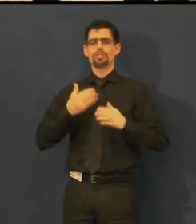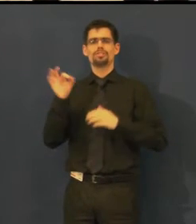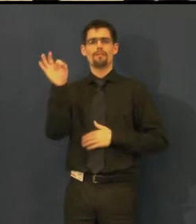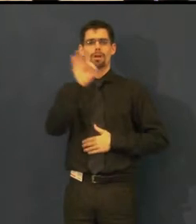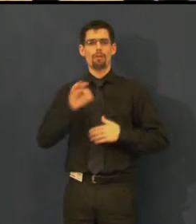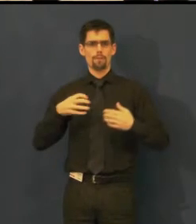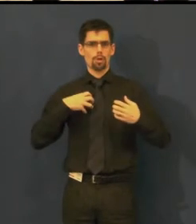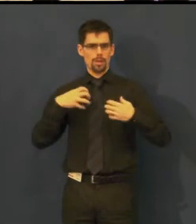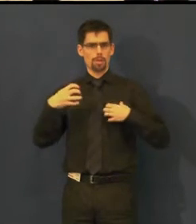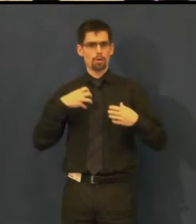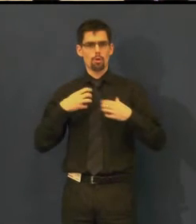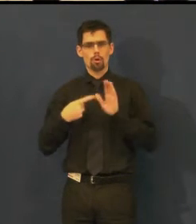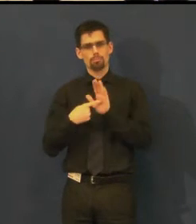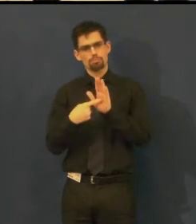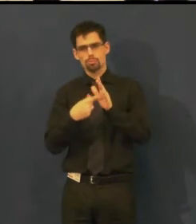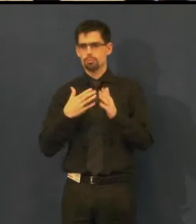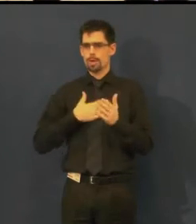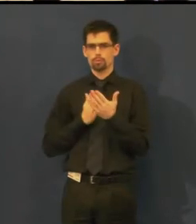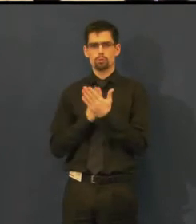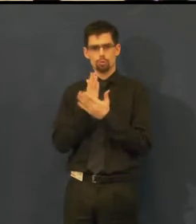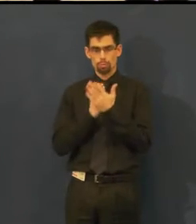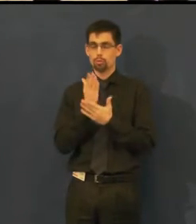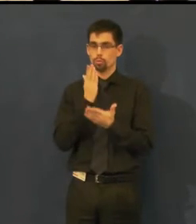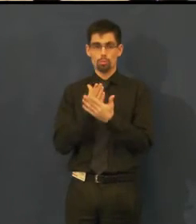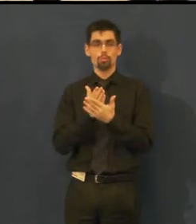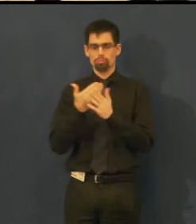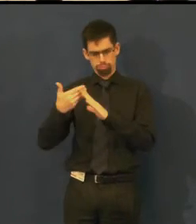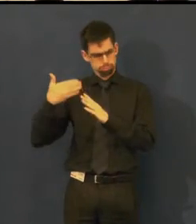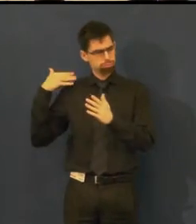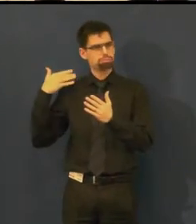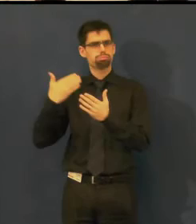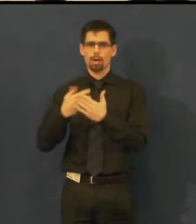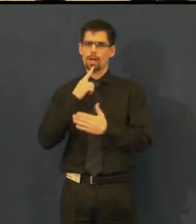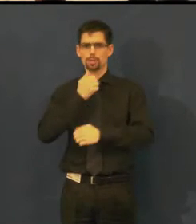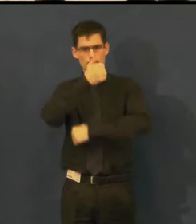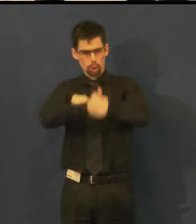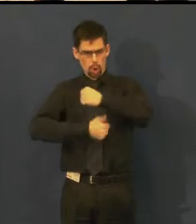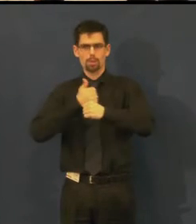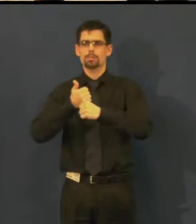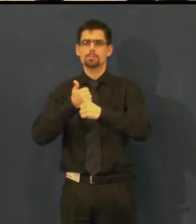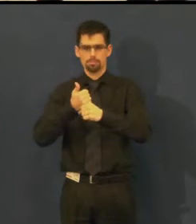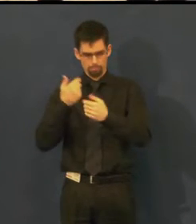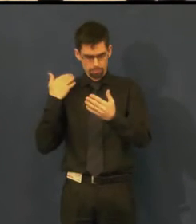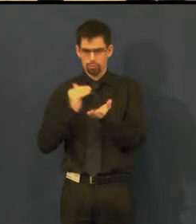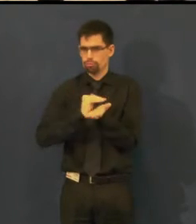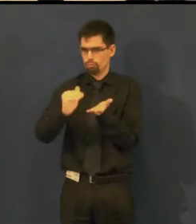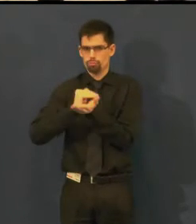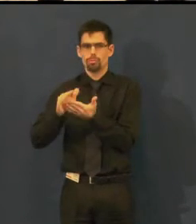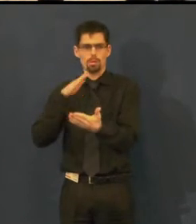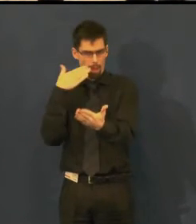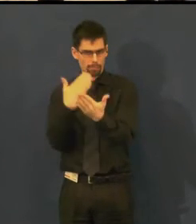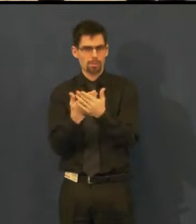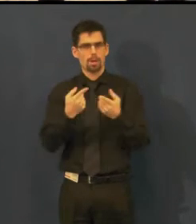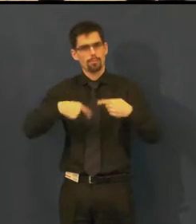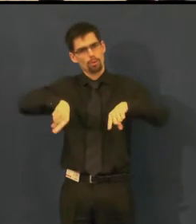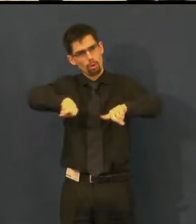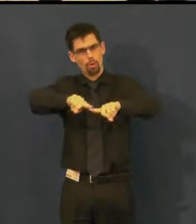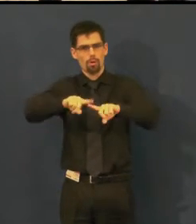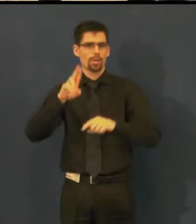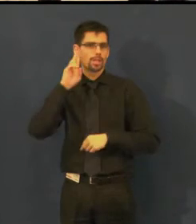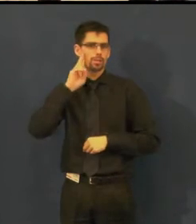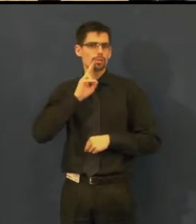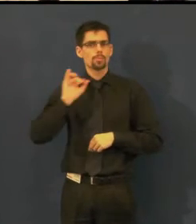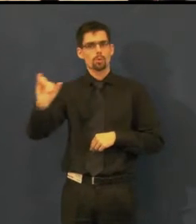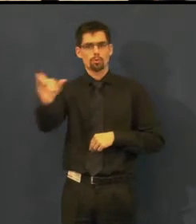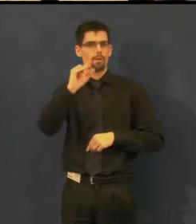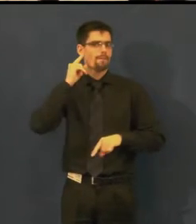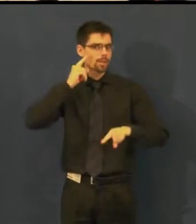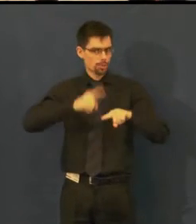a informovat vás o službě, kterou už rok nabízíme pro neslyšící a pro osoby s vadami sluchu.